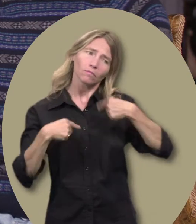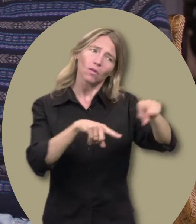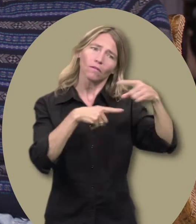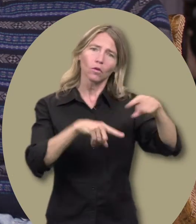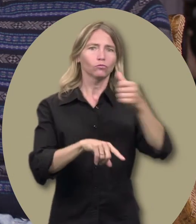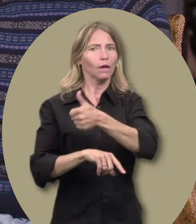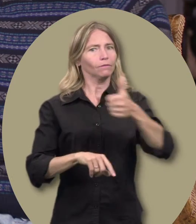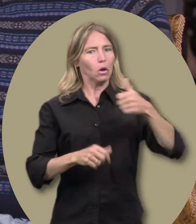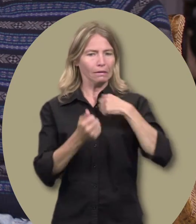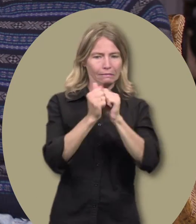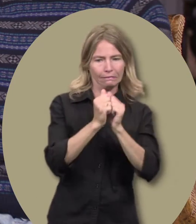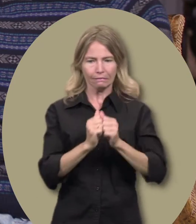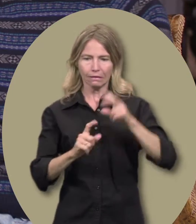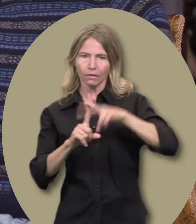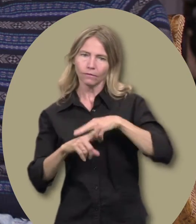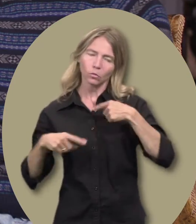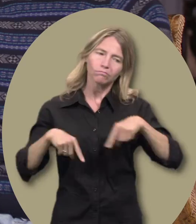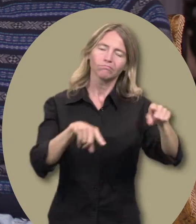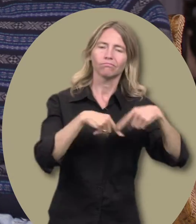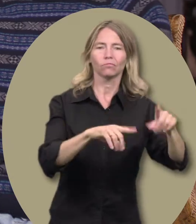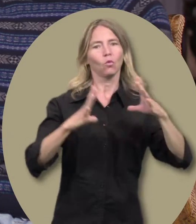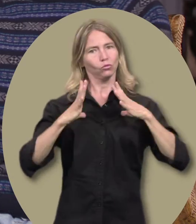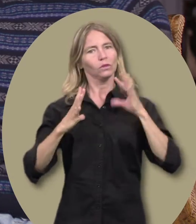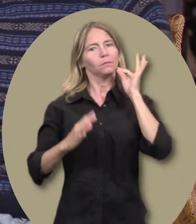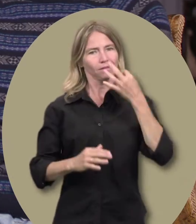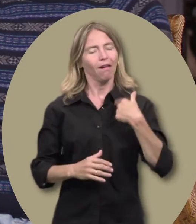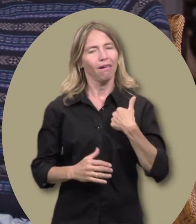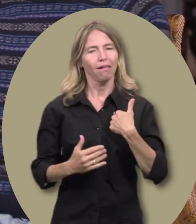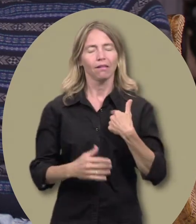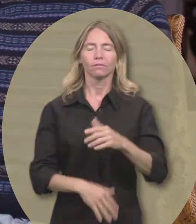chaque fois que je devais les amener à un rendez-vous.